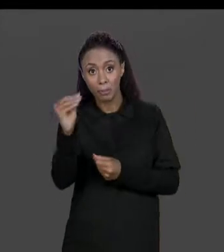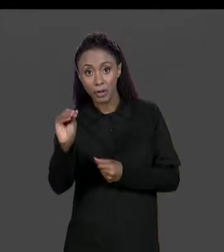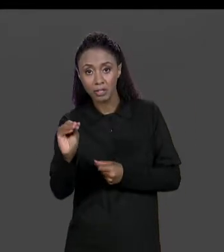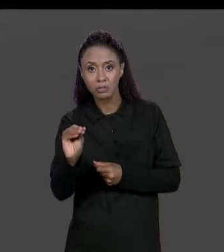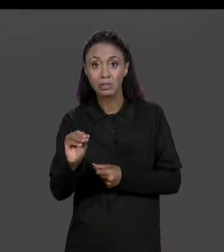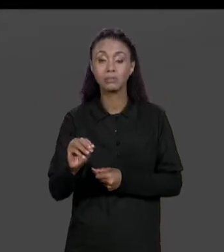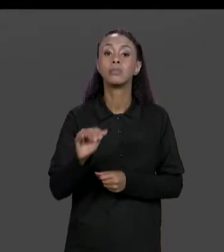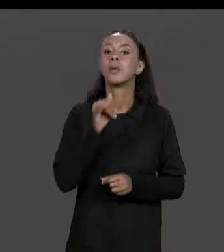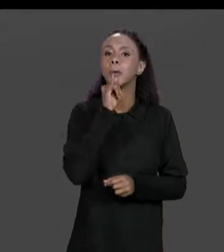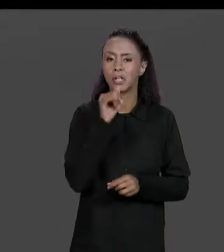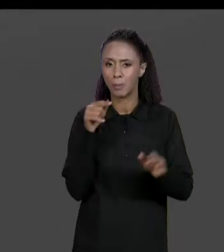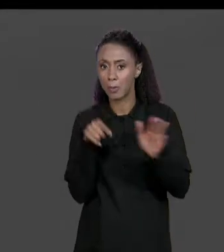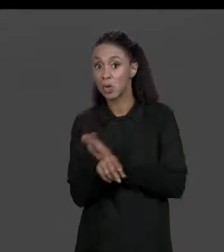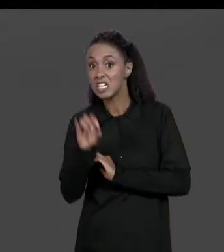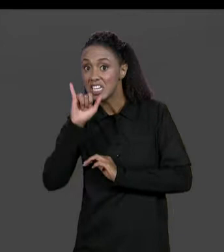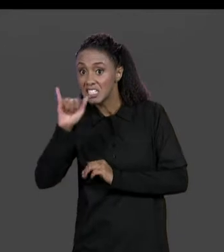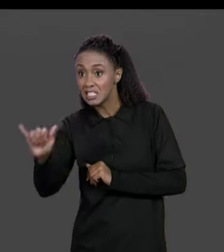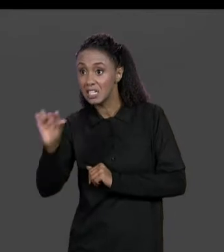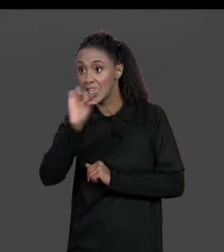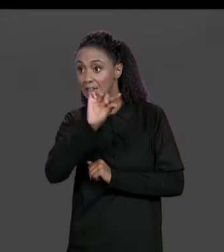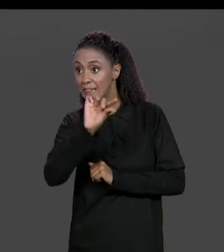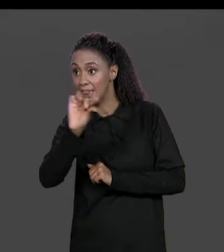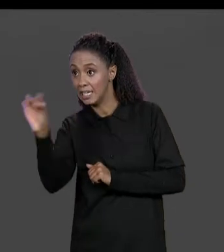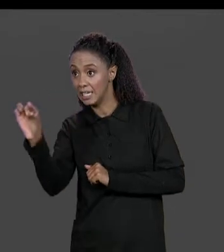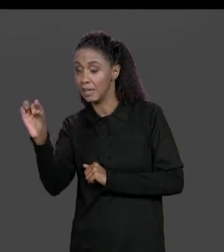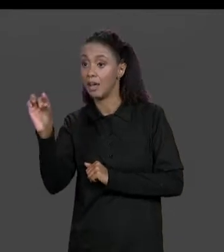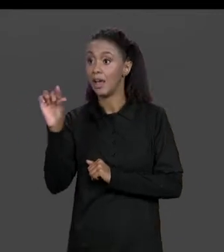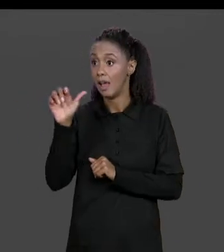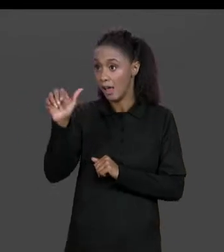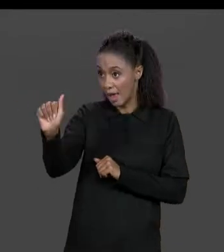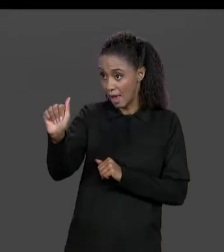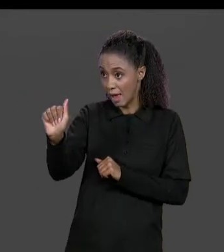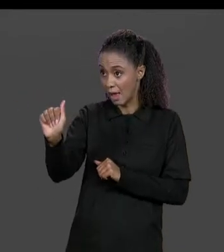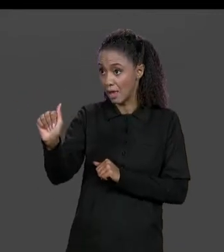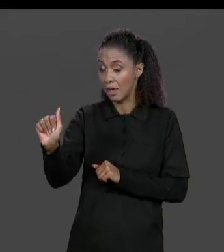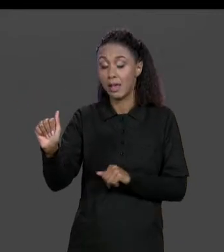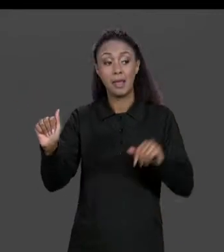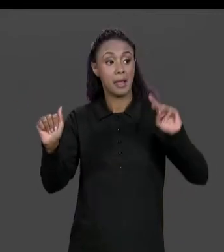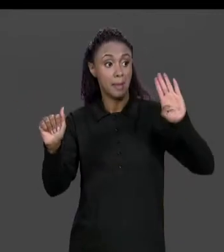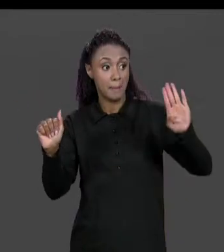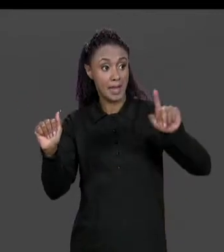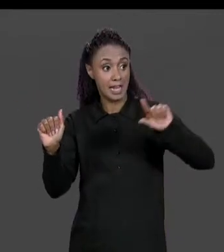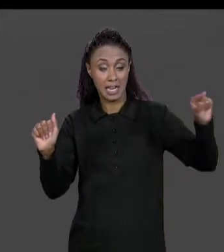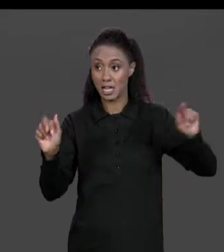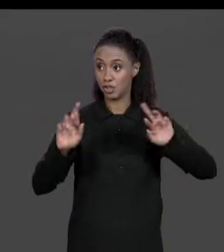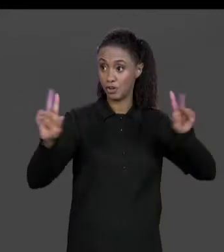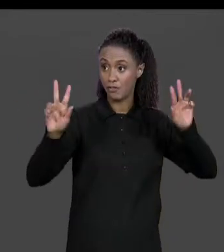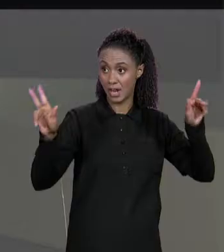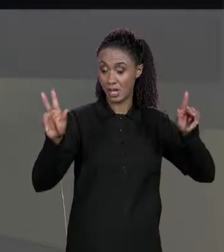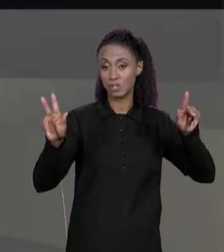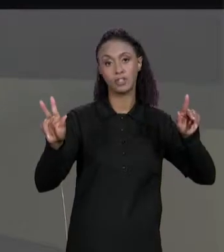NÚMERO DE LINHAS DA MATRIZ "A" FOR DIFERENTE DA MATRIZ "B", OU SEJA, ISSO VAI SER UM PROBLEMA SE FOR DIFERENTE É UM